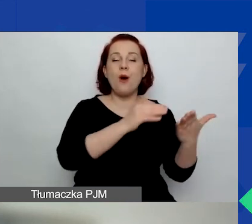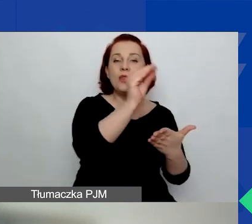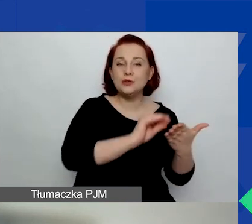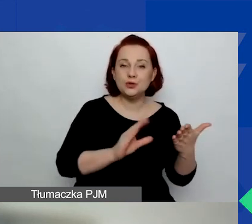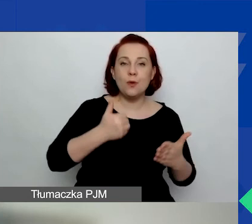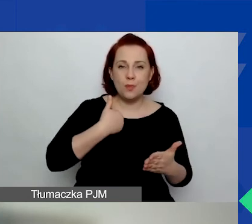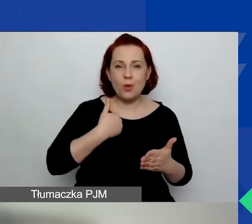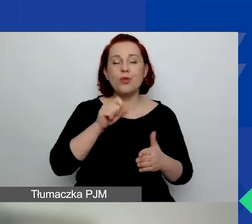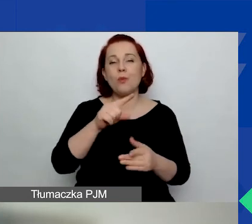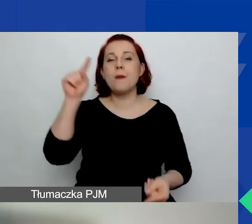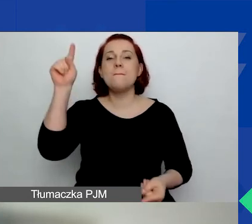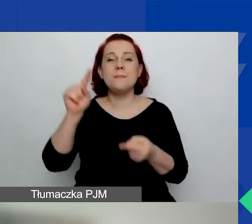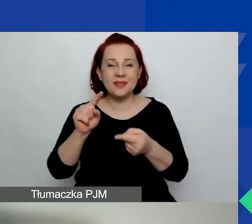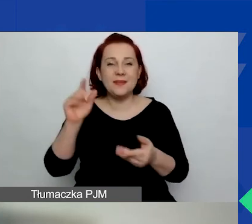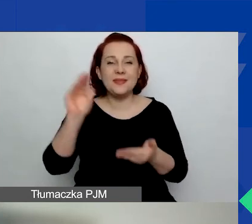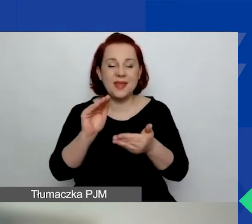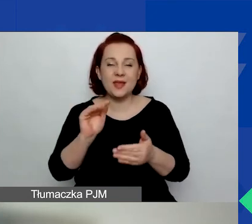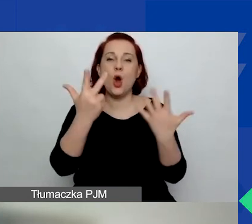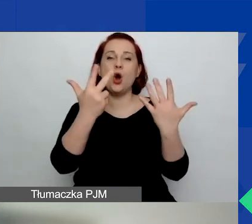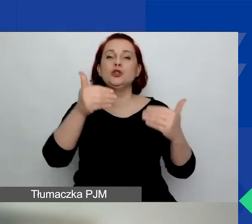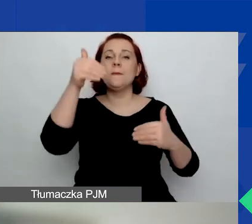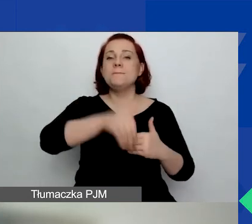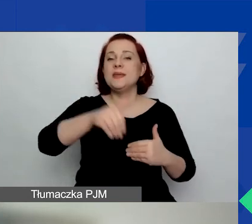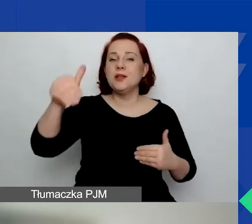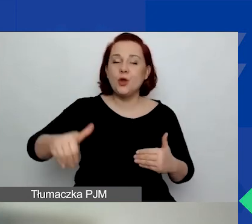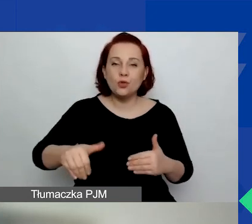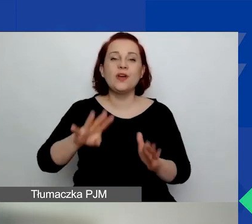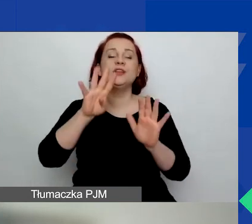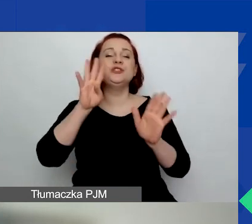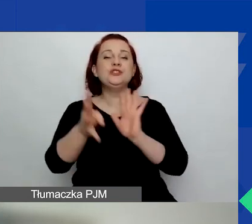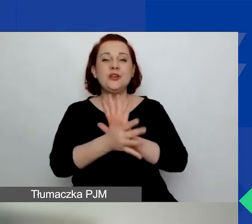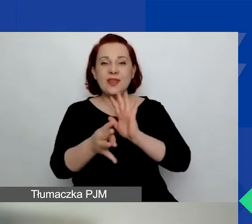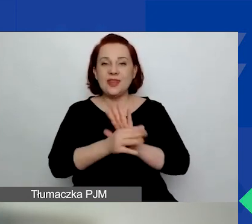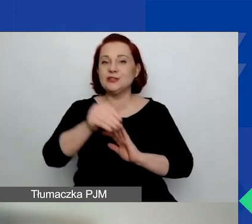Wynosi 8 019 256 euro.